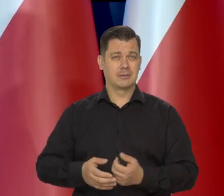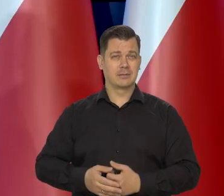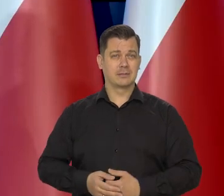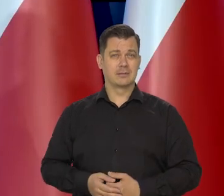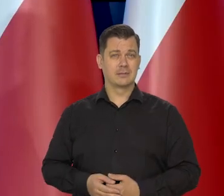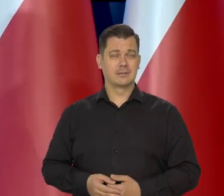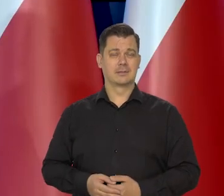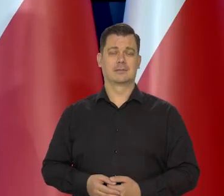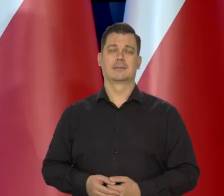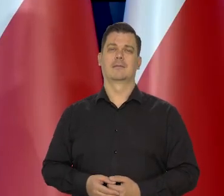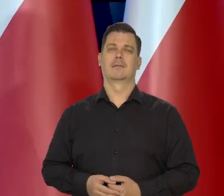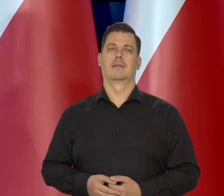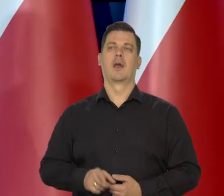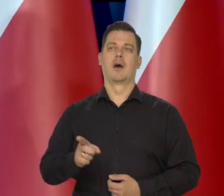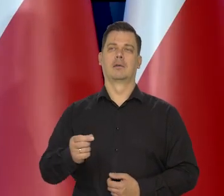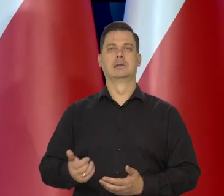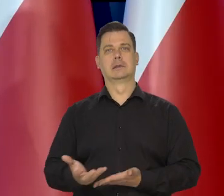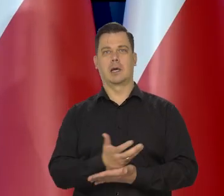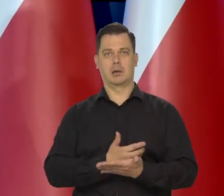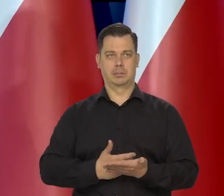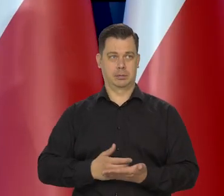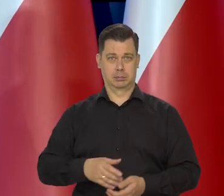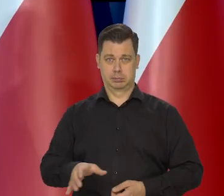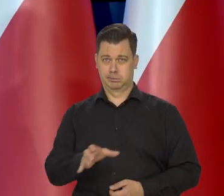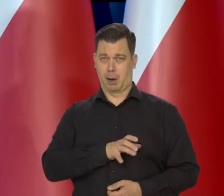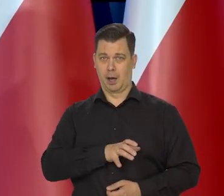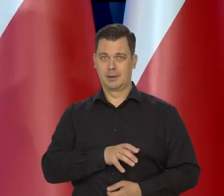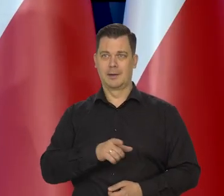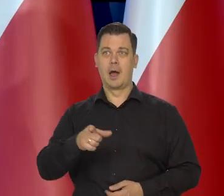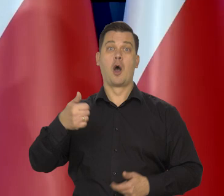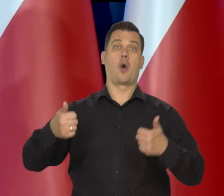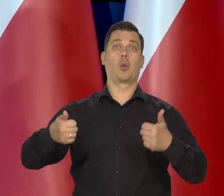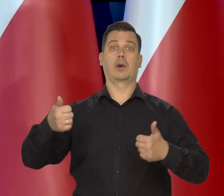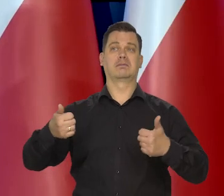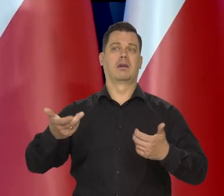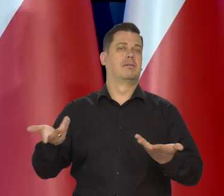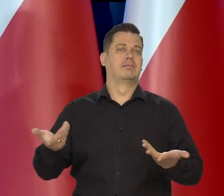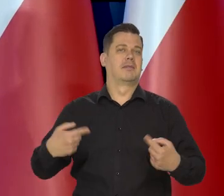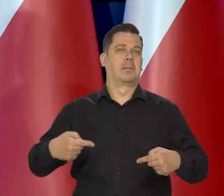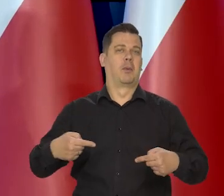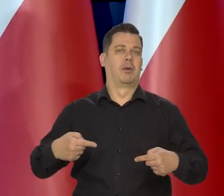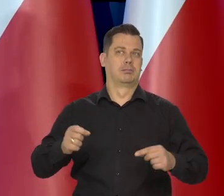Pobierając jakieś niesa... konkurencja jakoś nie zadziałała, dobrze.